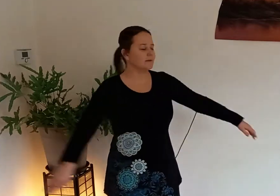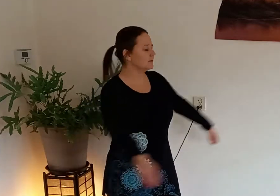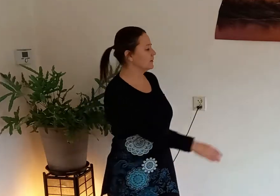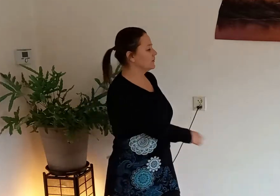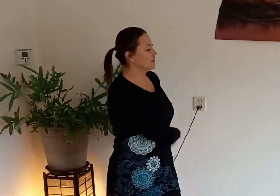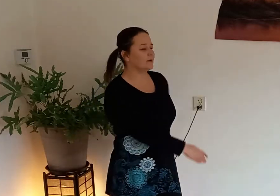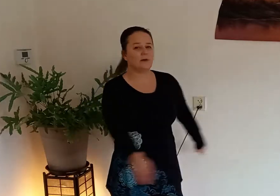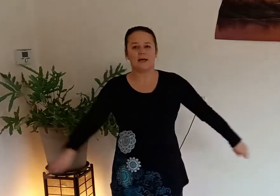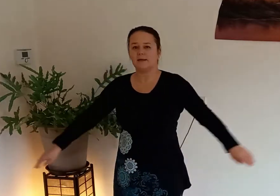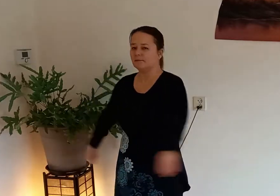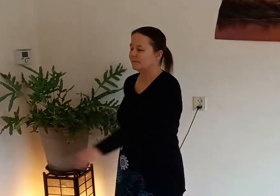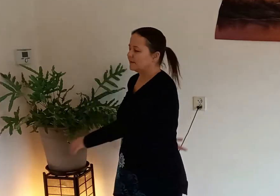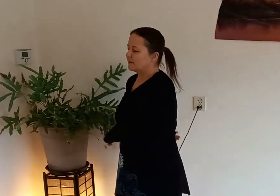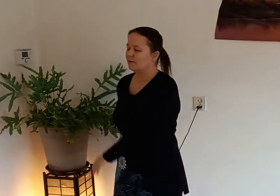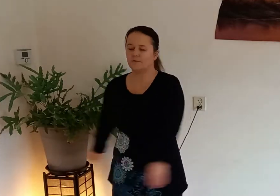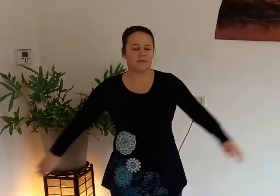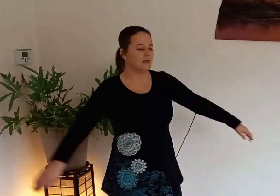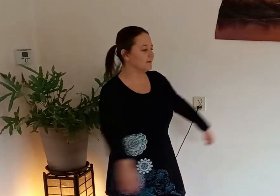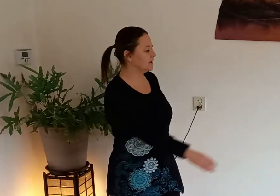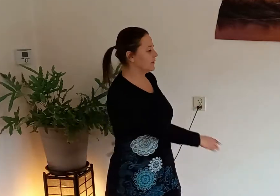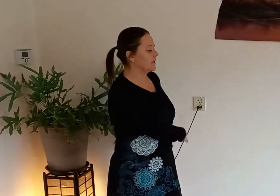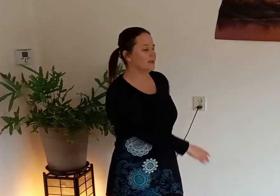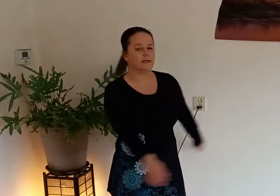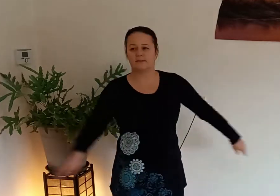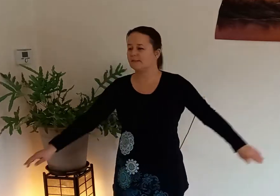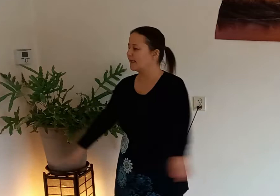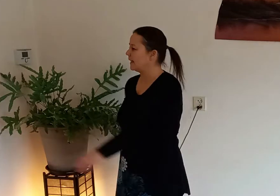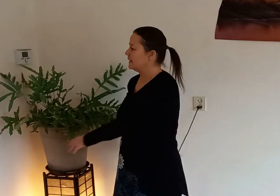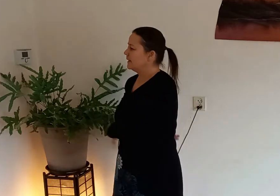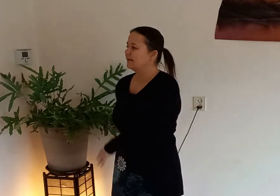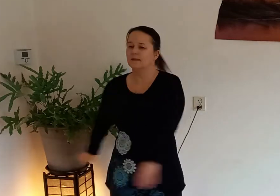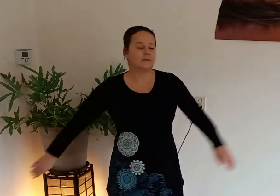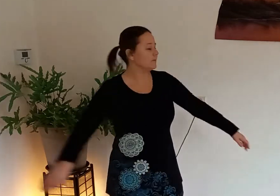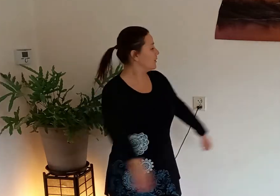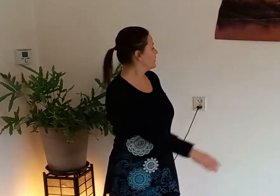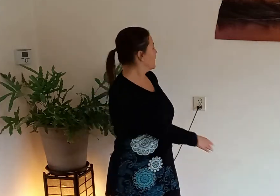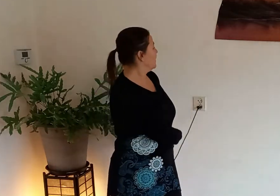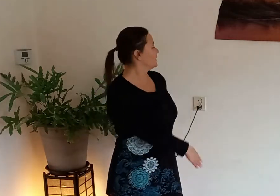van je rug aan met de rug van je hand elke keer als je draait je mag ook naar achteren kijken